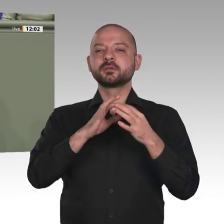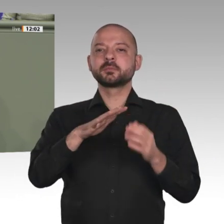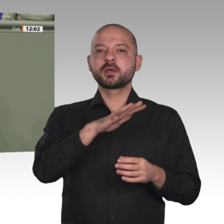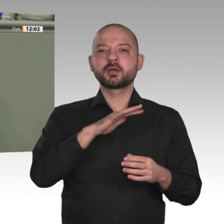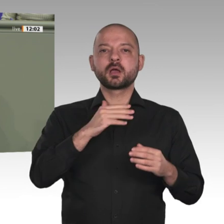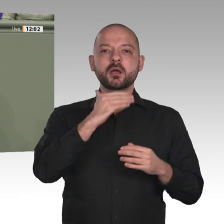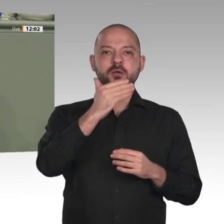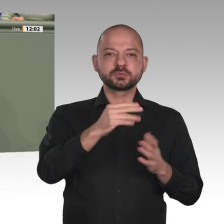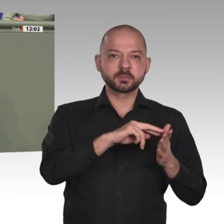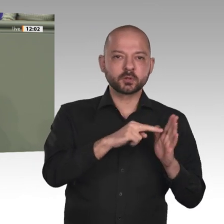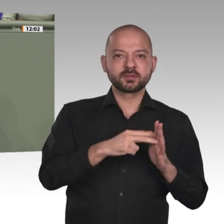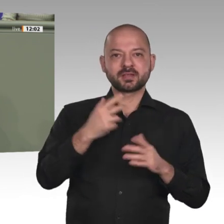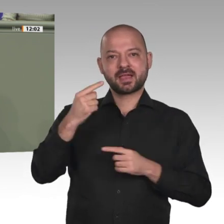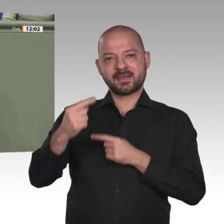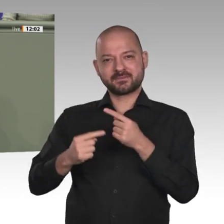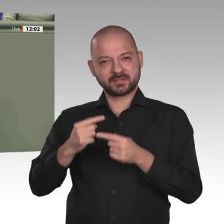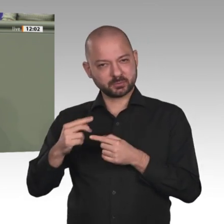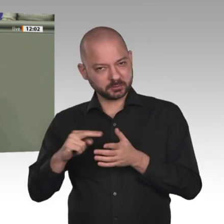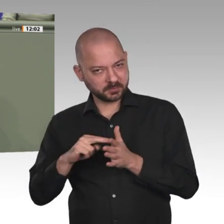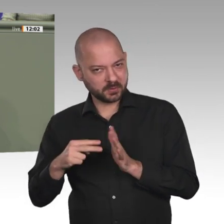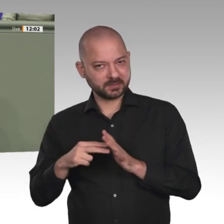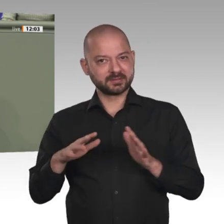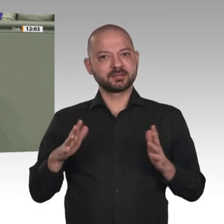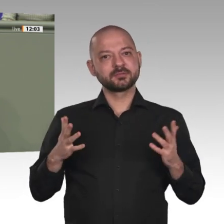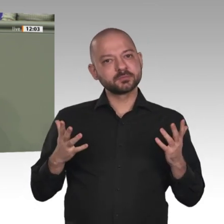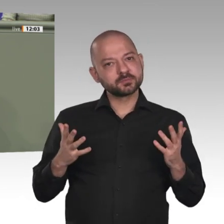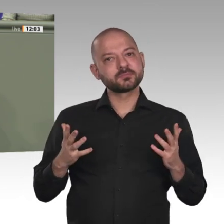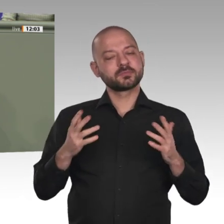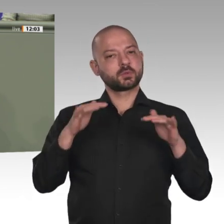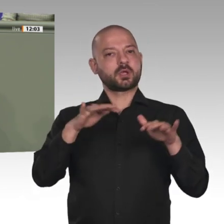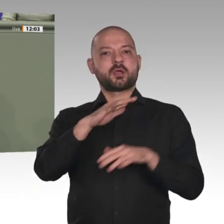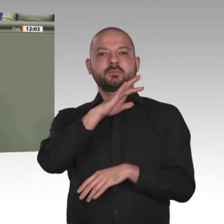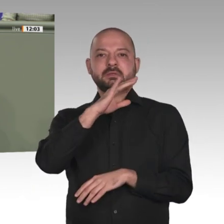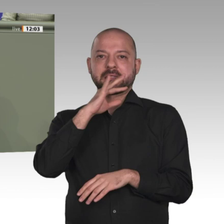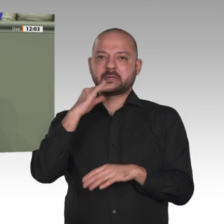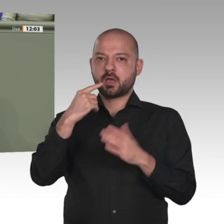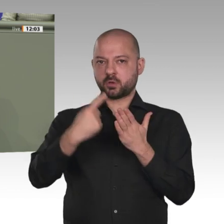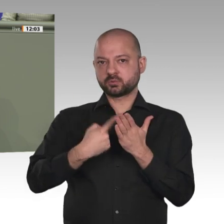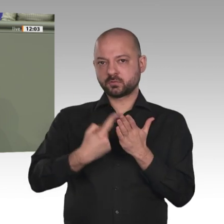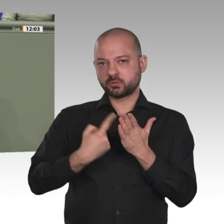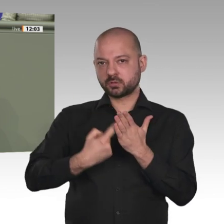Der Sudan hat geografisch bedingt eine Schlüsselrolle in Afrika. Seine Nachbarschaft zu Ägypten,